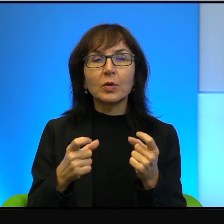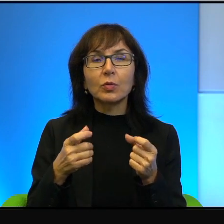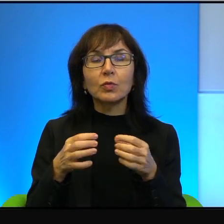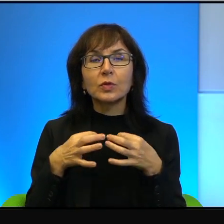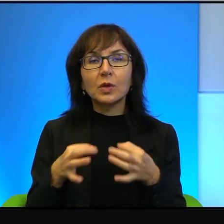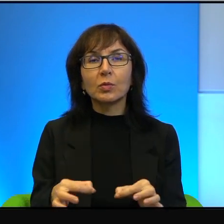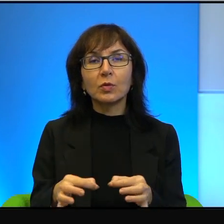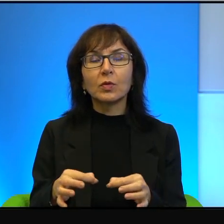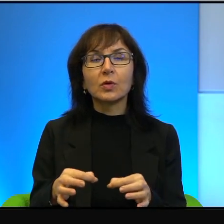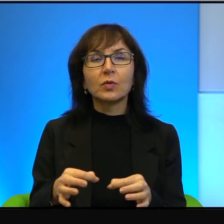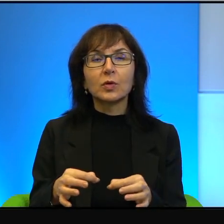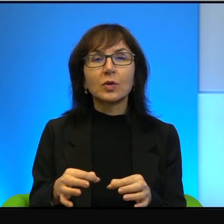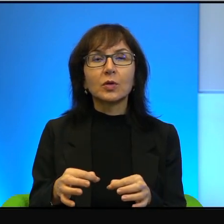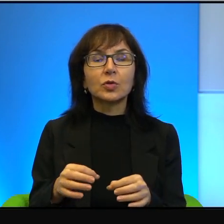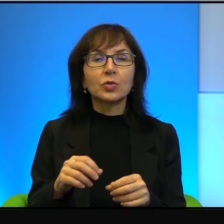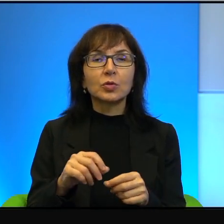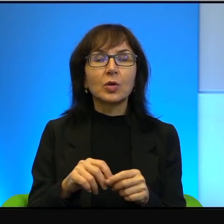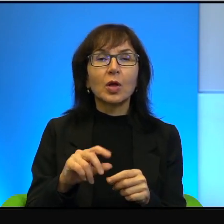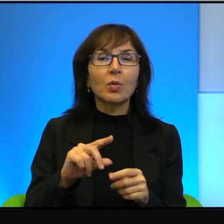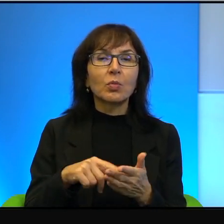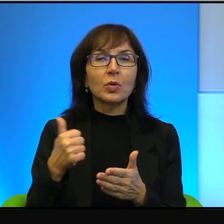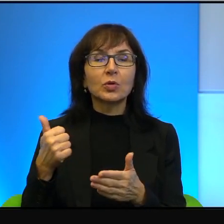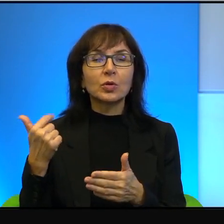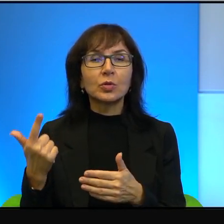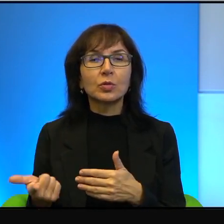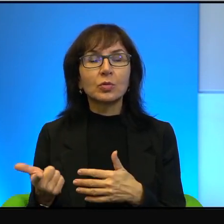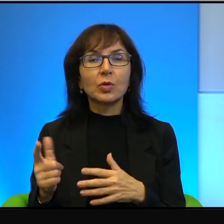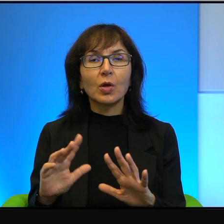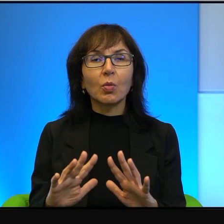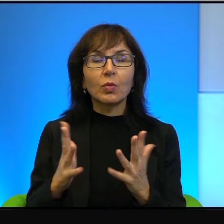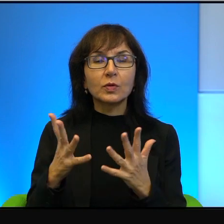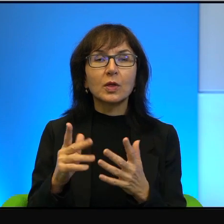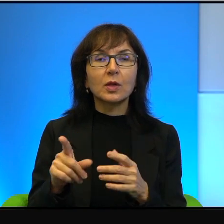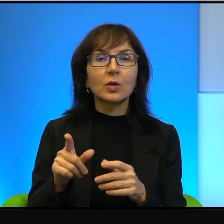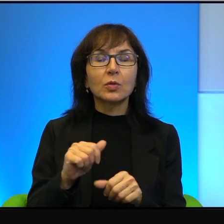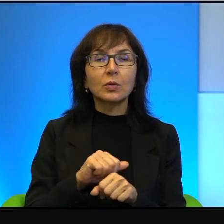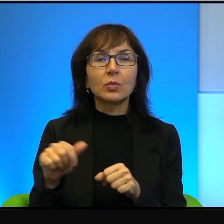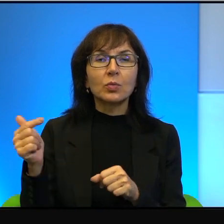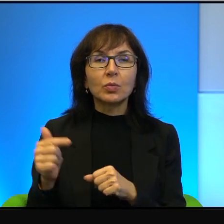pierwszej czy drugiej Intifady. No to tutaj musimy,